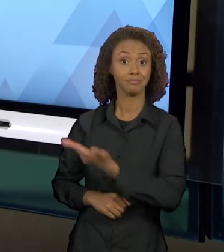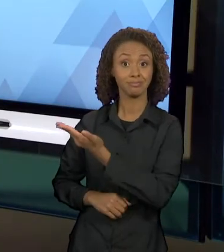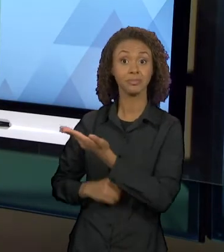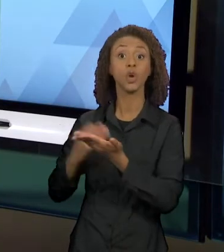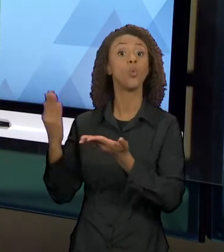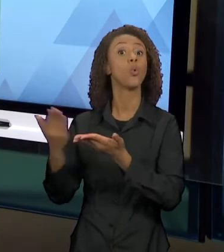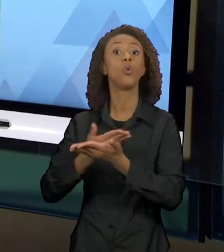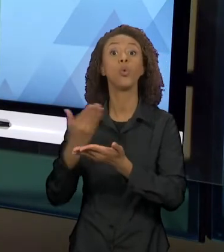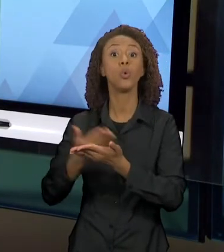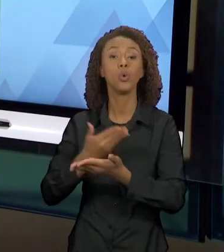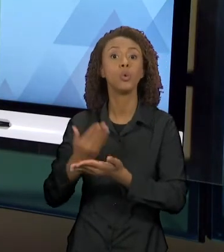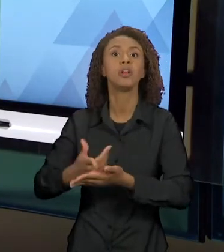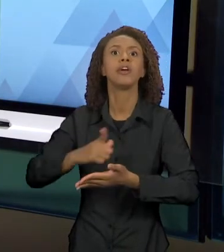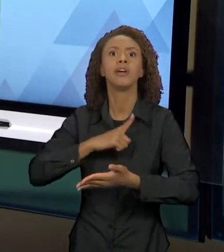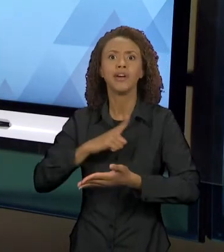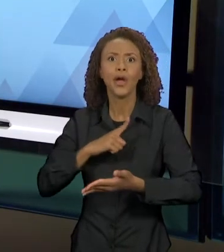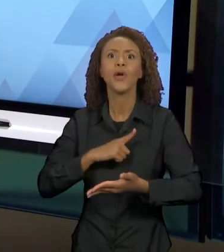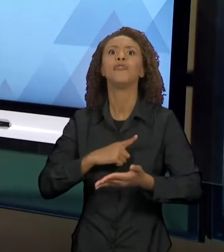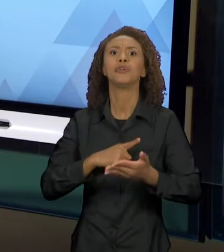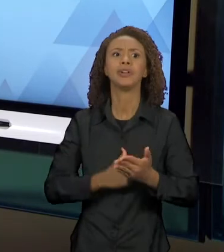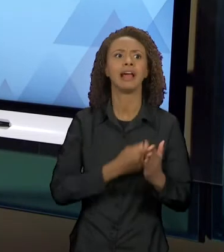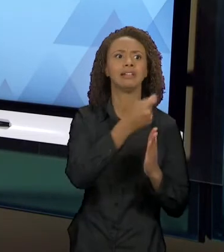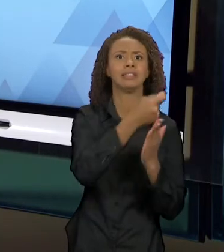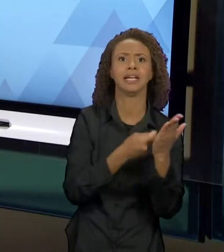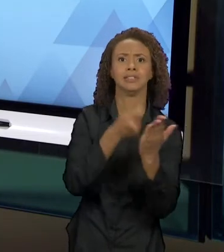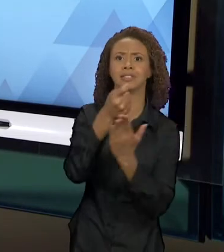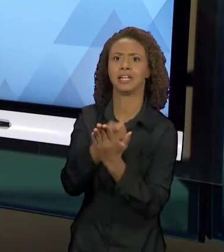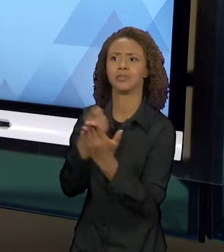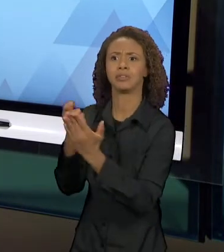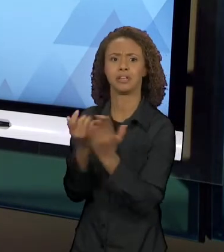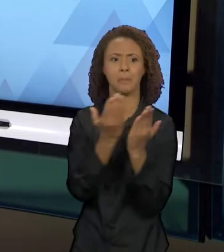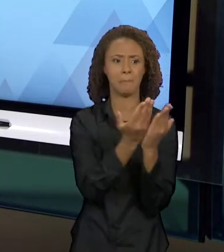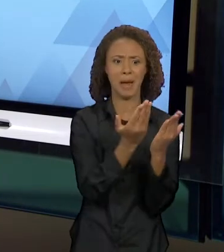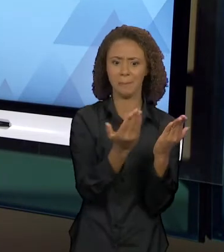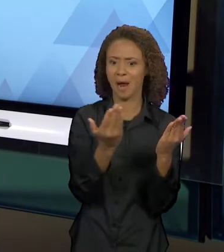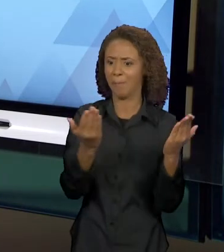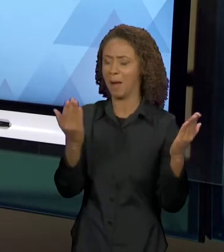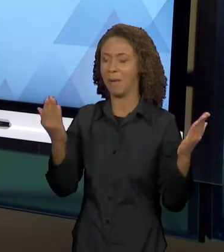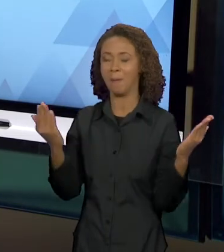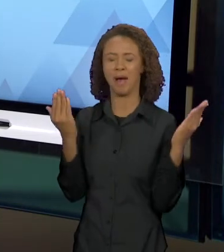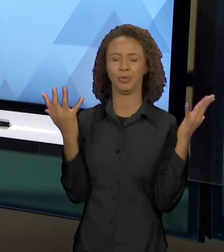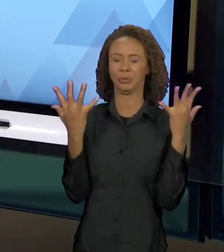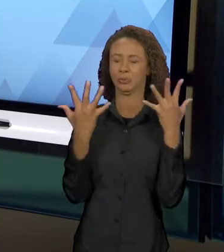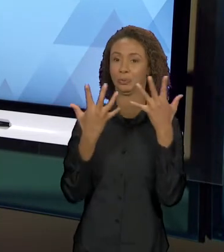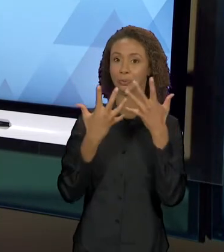INTERTEXTUAIS, EM QUE AS HISTÓRIAS EM QUE O LOBO